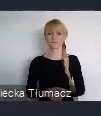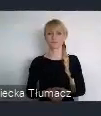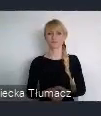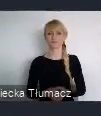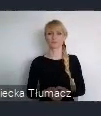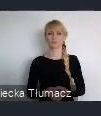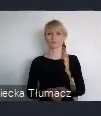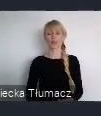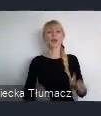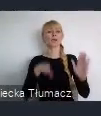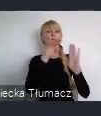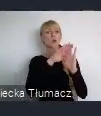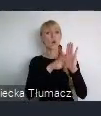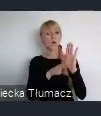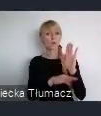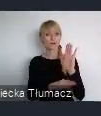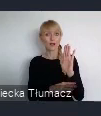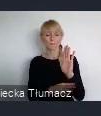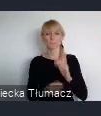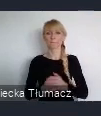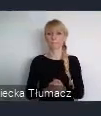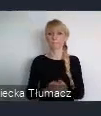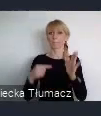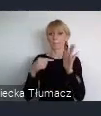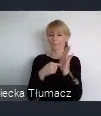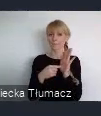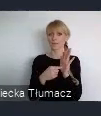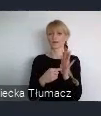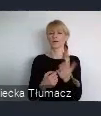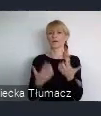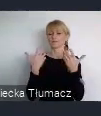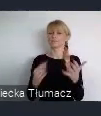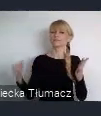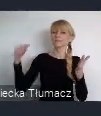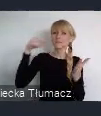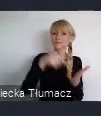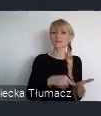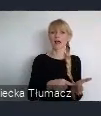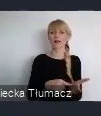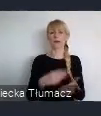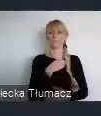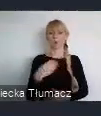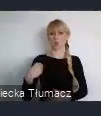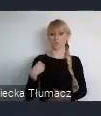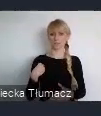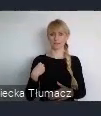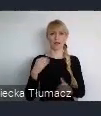Program zmierza do włączenia polskich miast w światowy trend zrównoważonej przemiany przestrzeni miejskich.